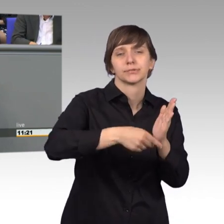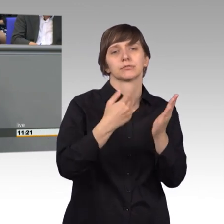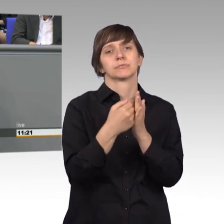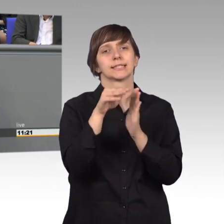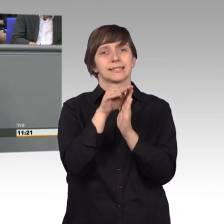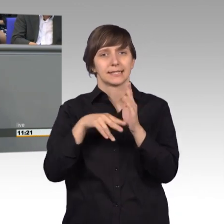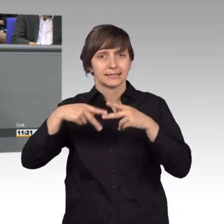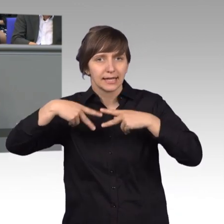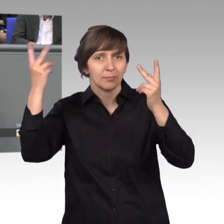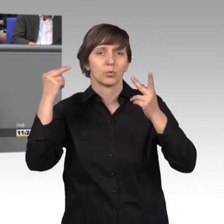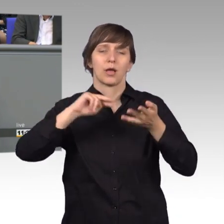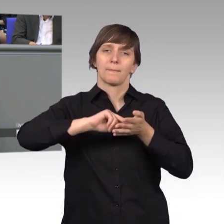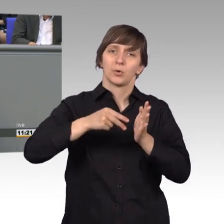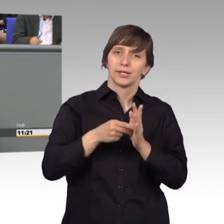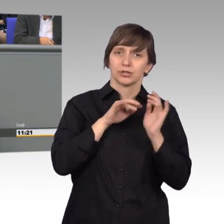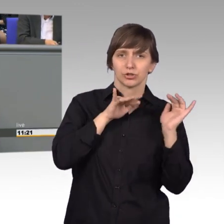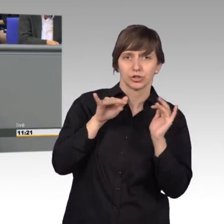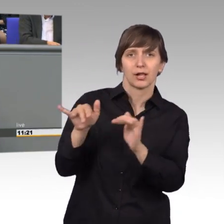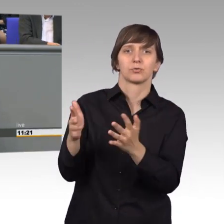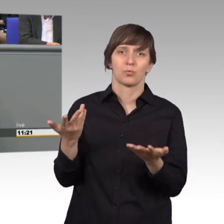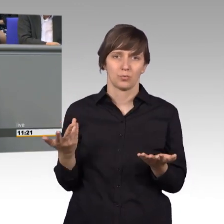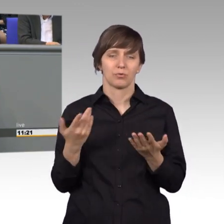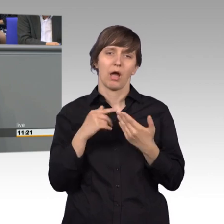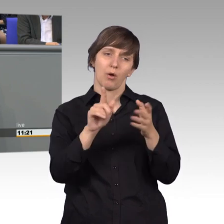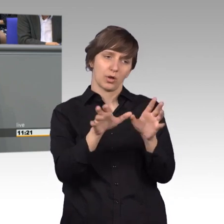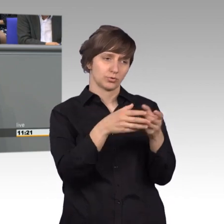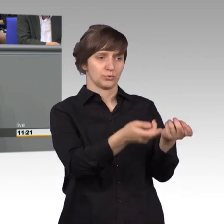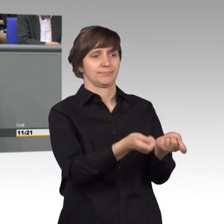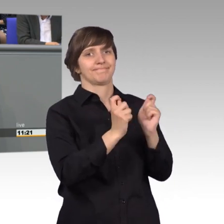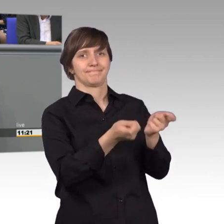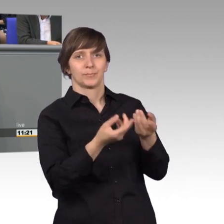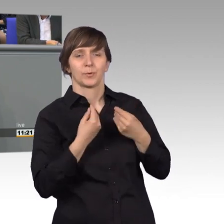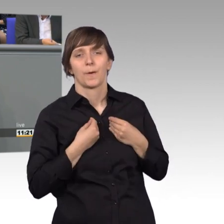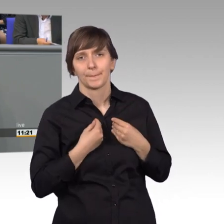unseres Landes an den Ausschuss herangetragen. Ähnlich wie im Vorjahr,